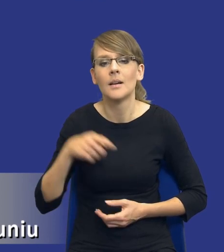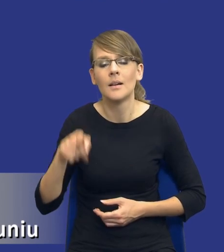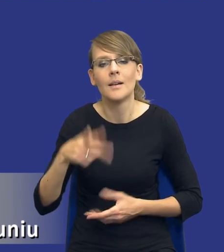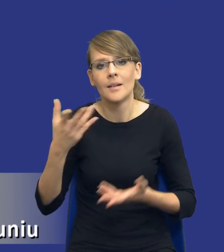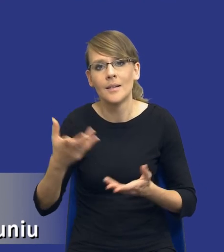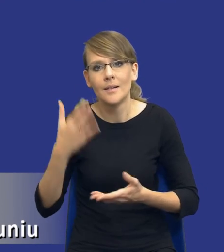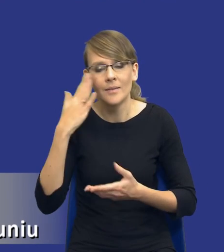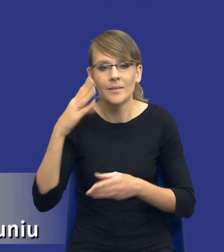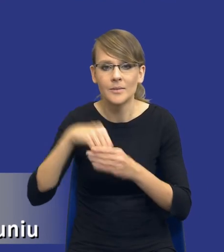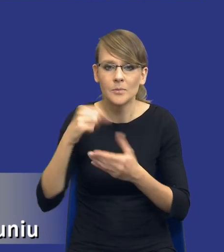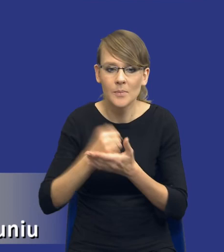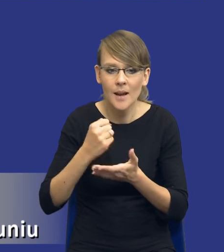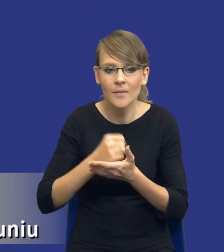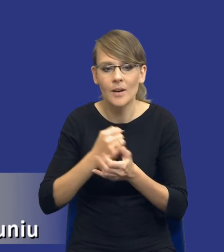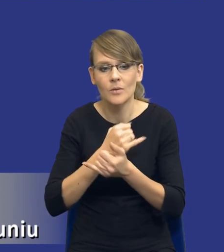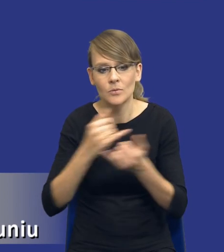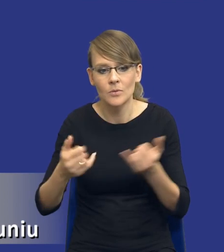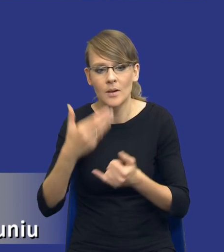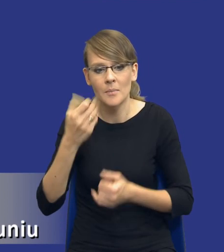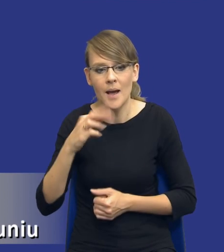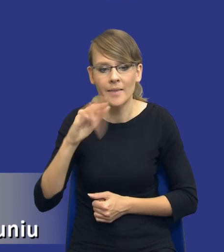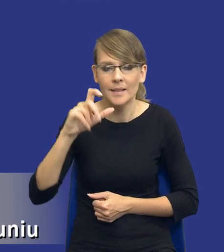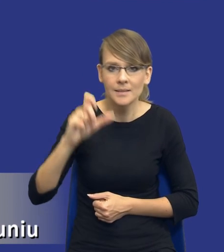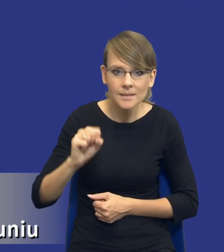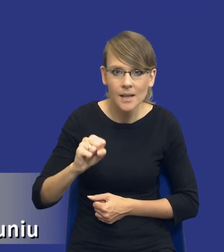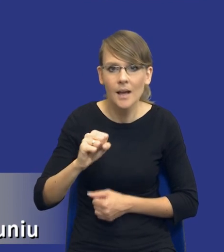Państwo, z matrycami ryzyk, tego typu sprawami,chciałbym zwrócić Państwu uwagę